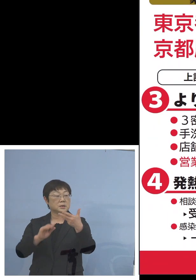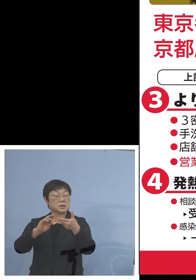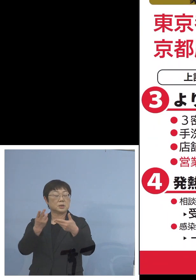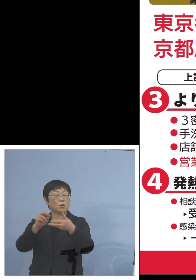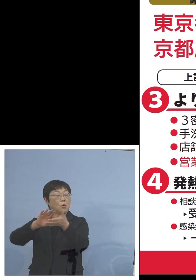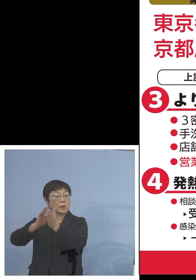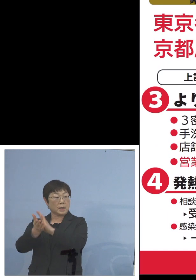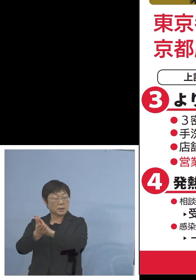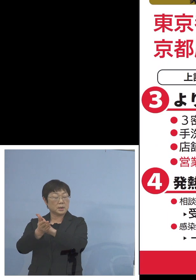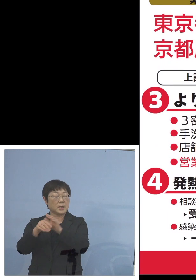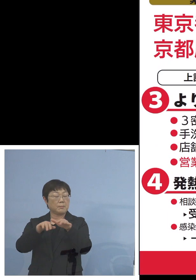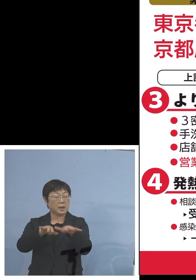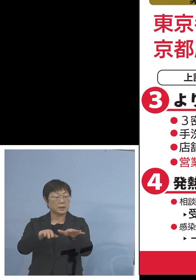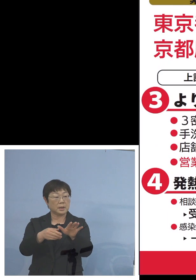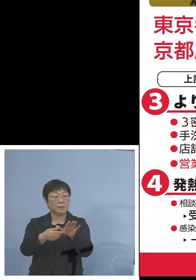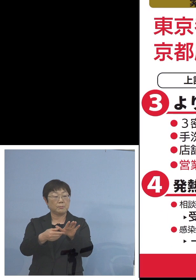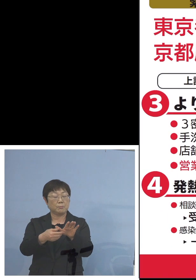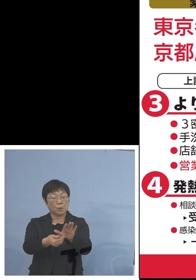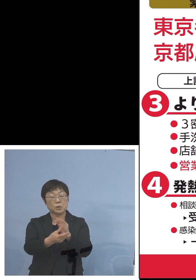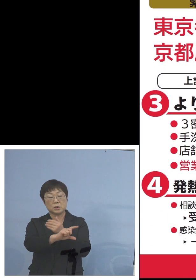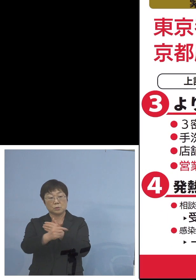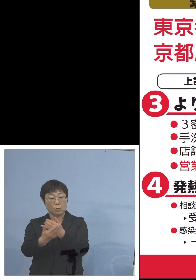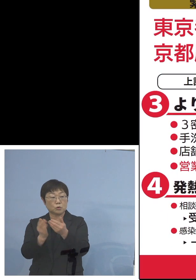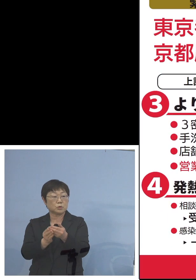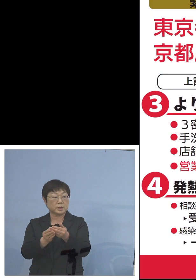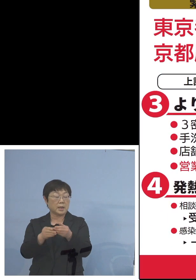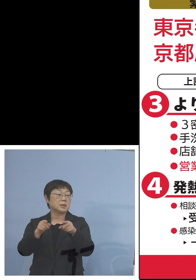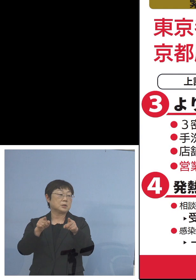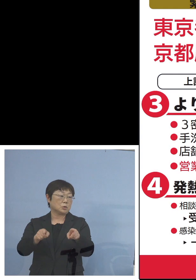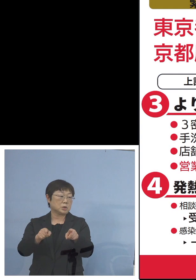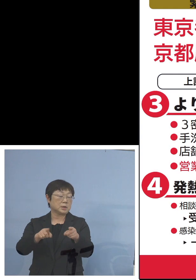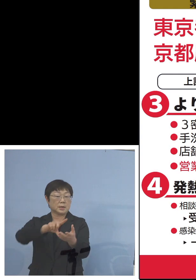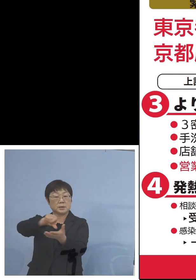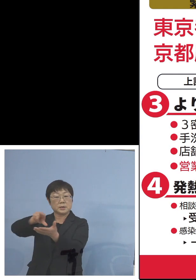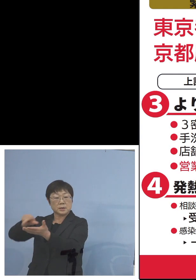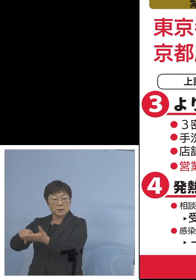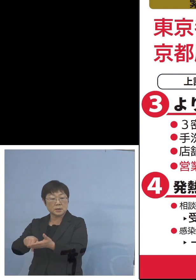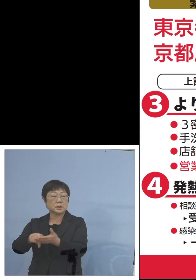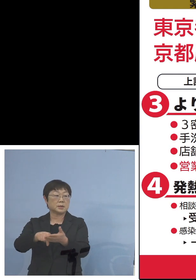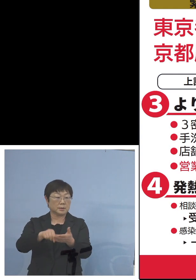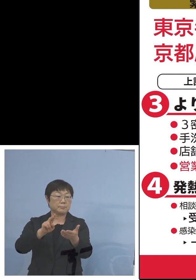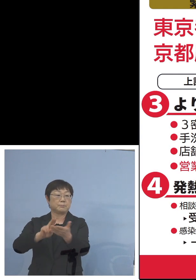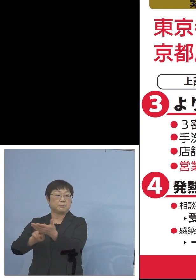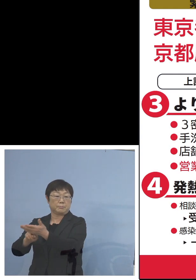「まん延防止等重点措置」 これがエリア限定でかけられることとなりましたので